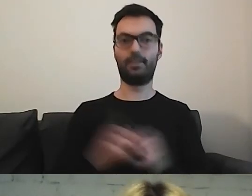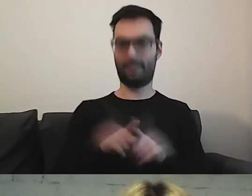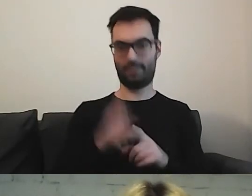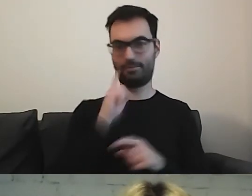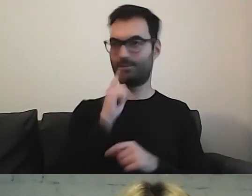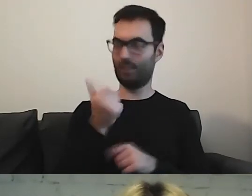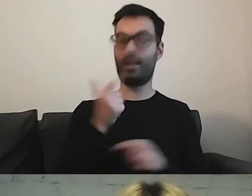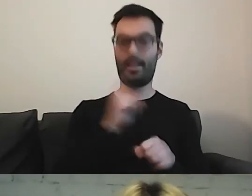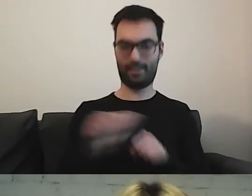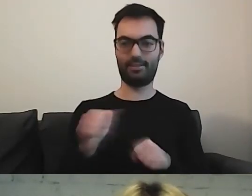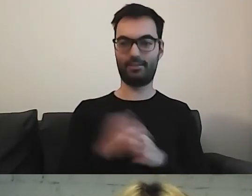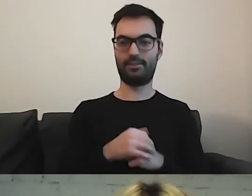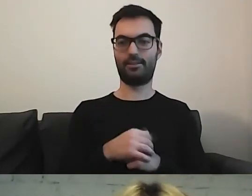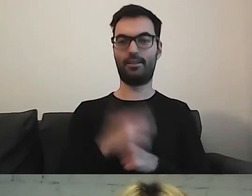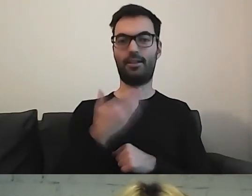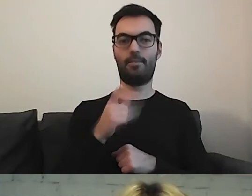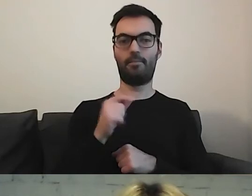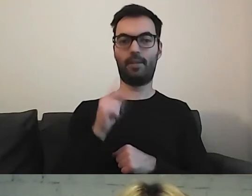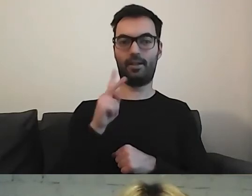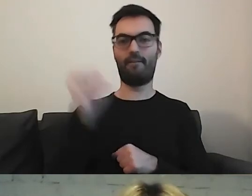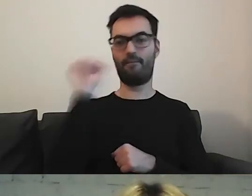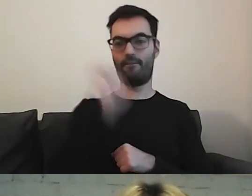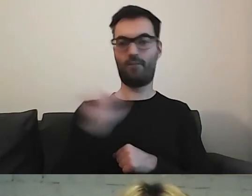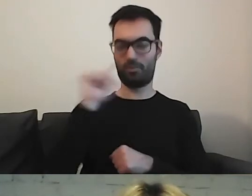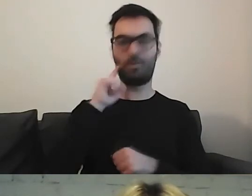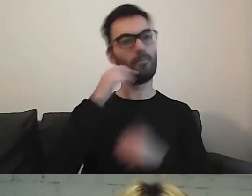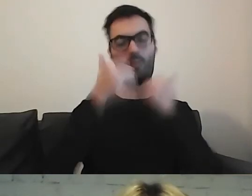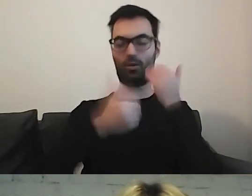Pozdrawiam MPK z Wrocławia.